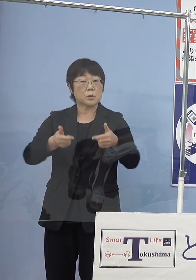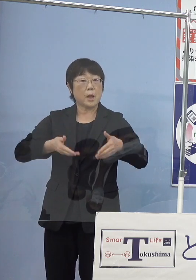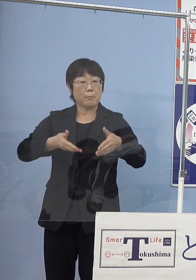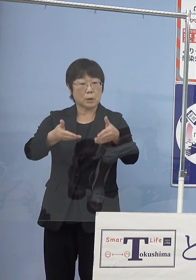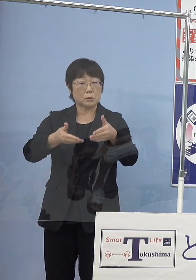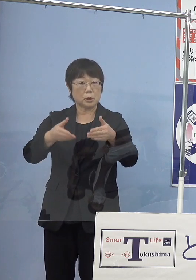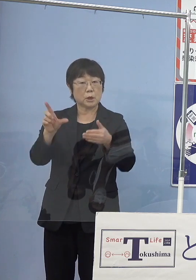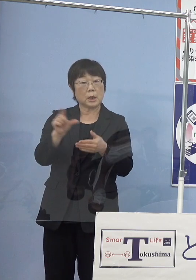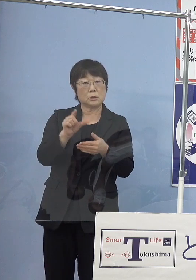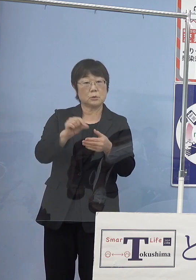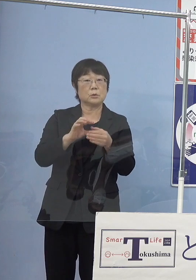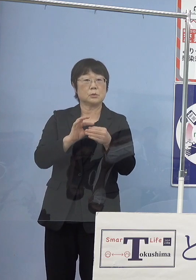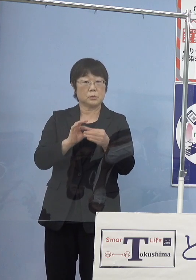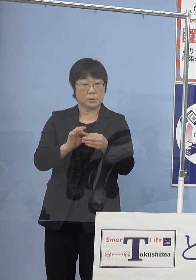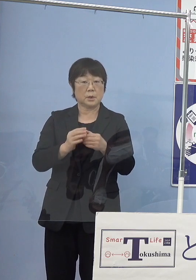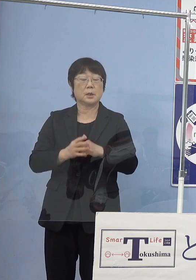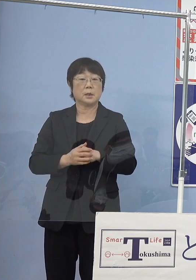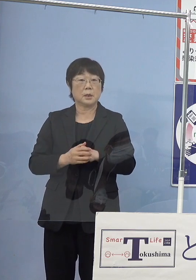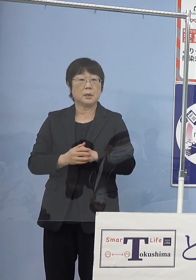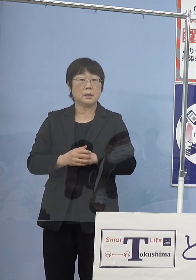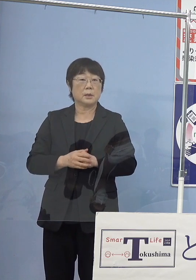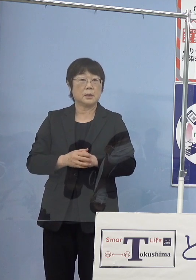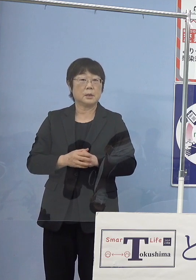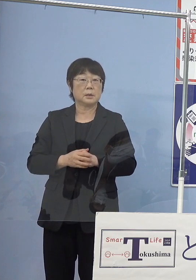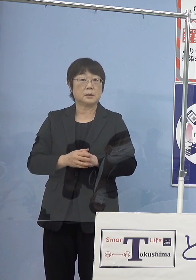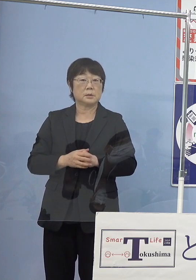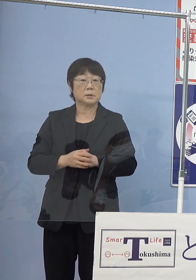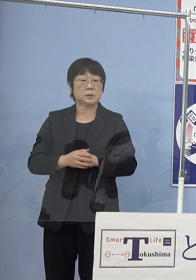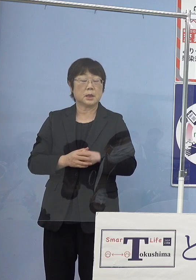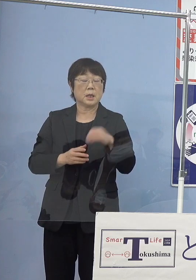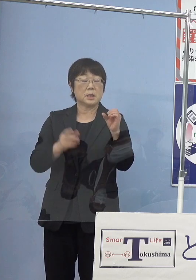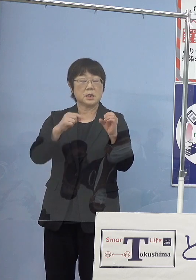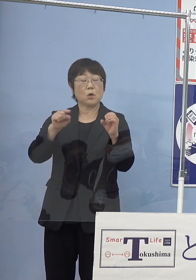どの程度CO2削減効果というのが あるのでしょうか